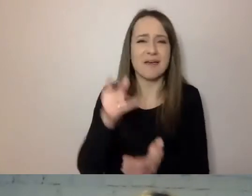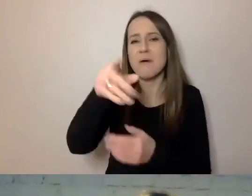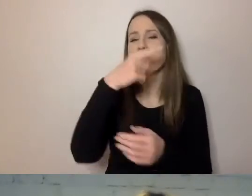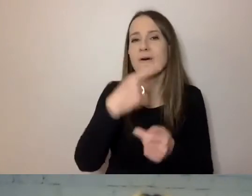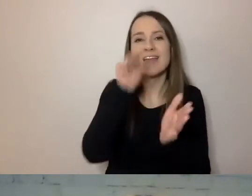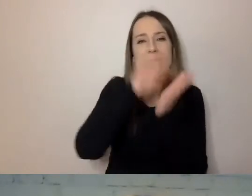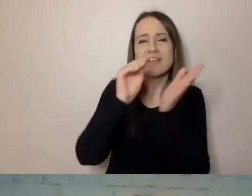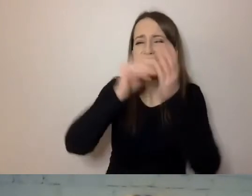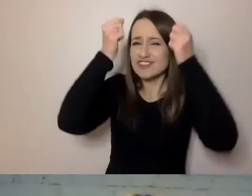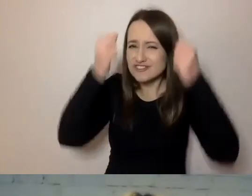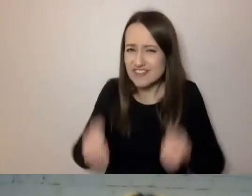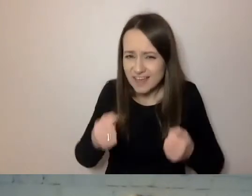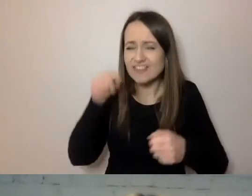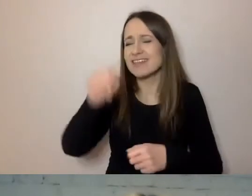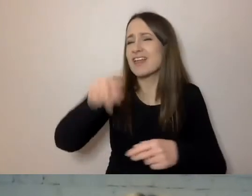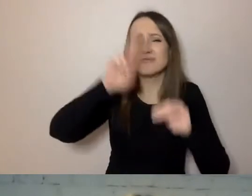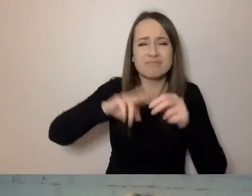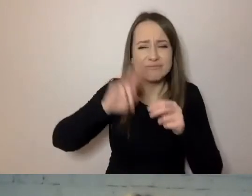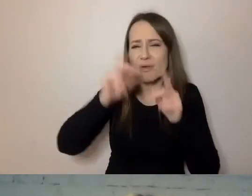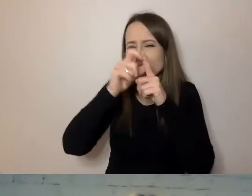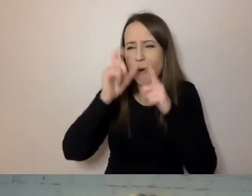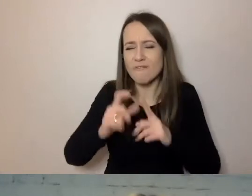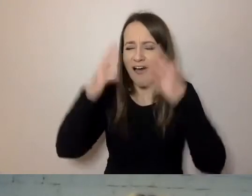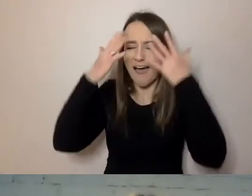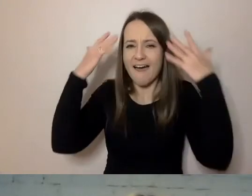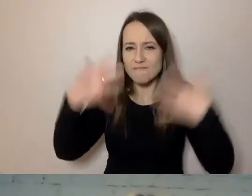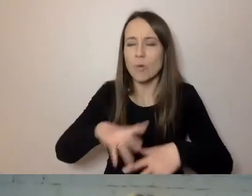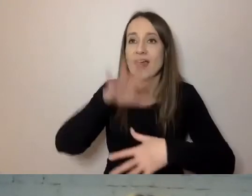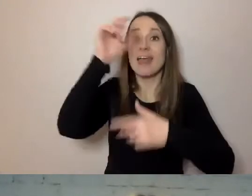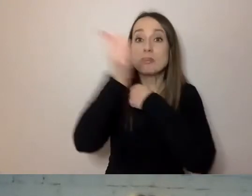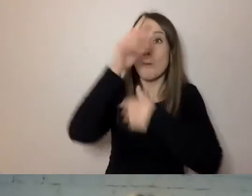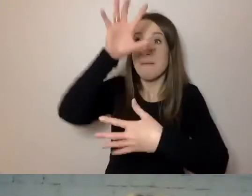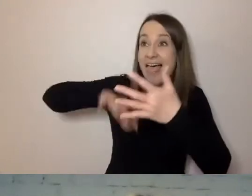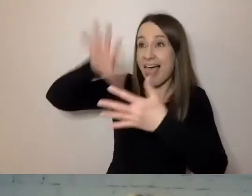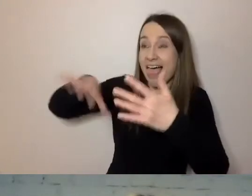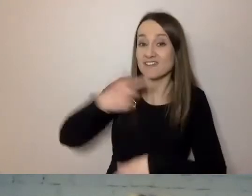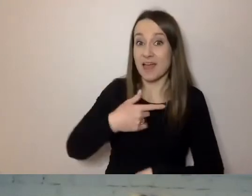tak zawiłymi terminami, tak długie są te dokumenty, że nie nadążamy tłumaczyć.